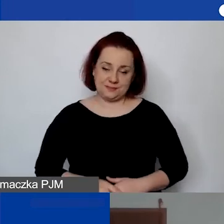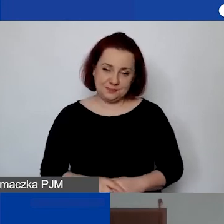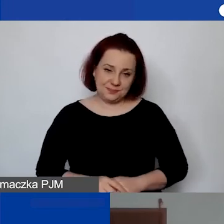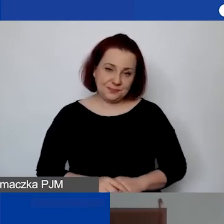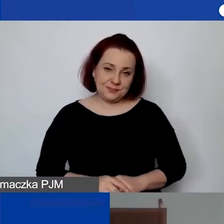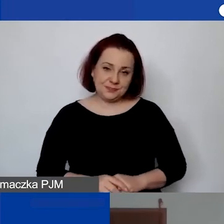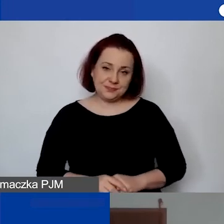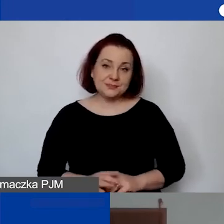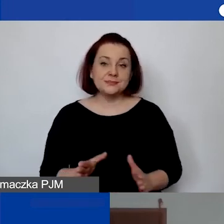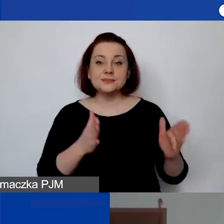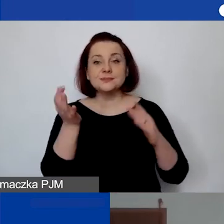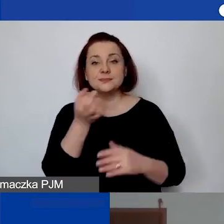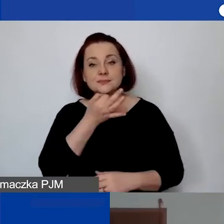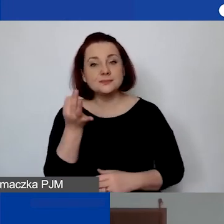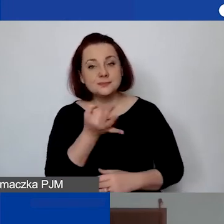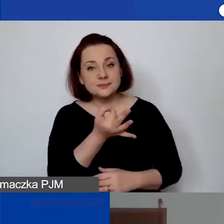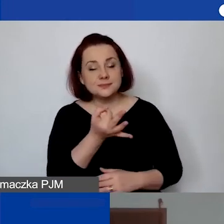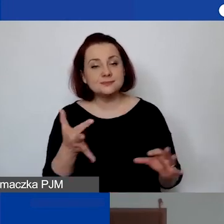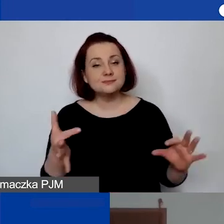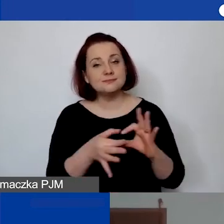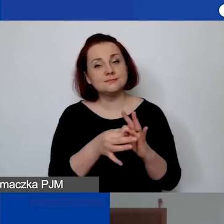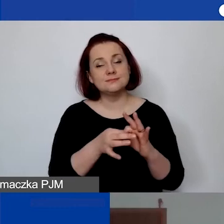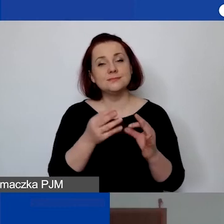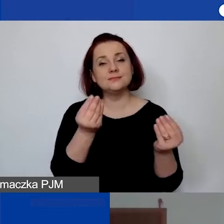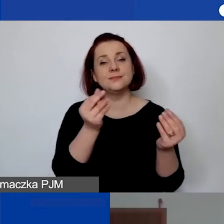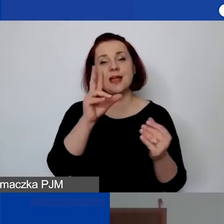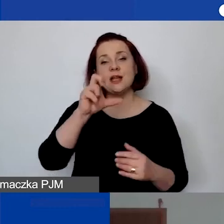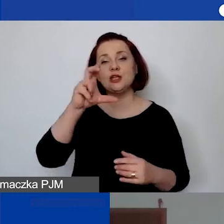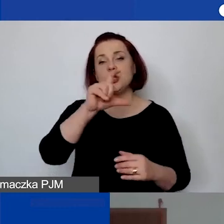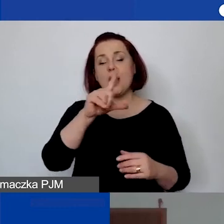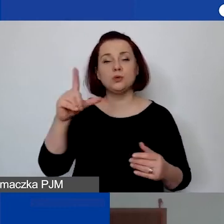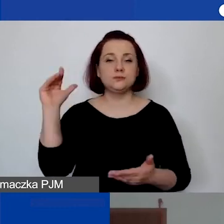I następne pytanie dotyczące ryczałtu, sposobu wyliczania ryczałtu.